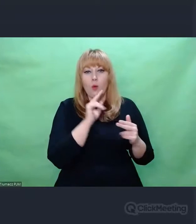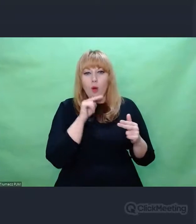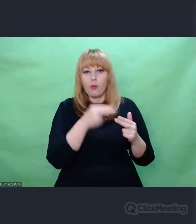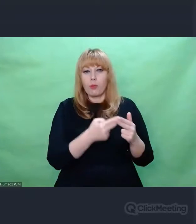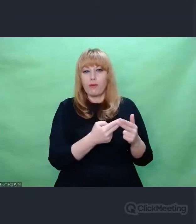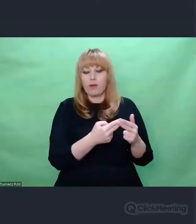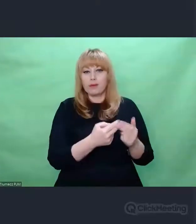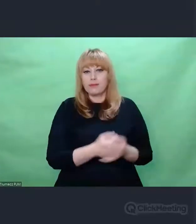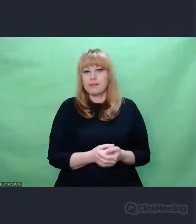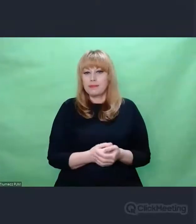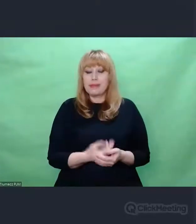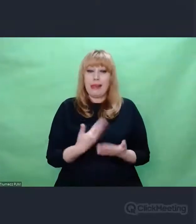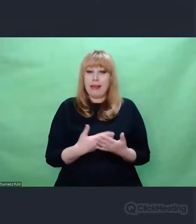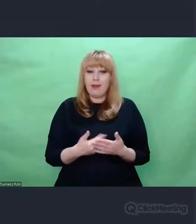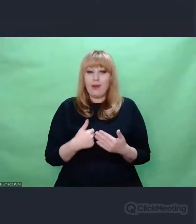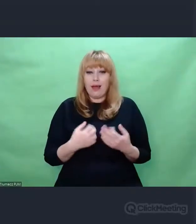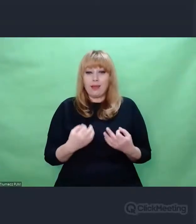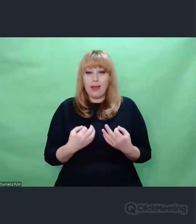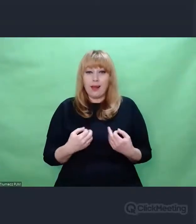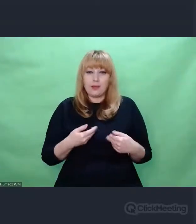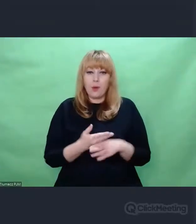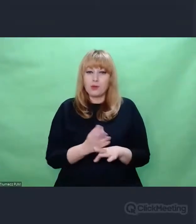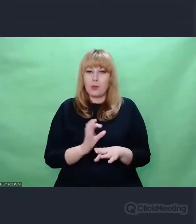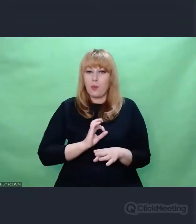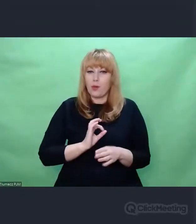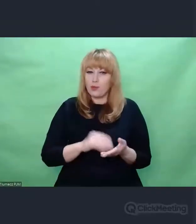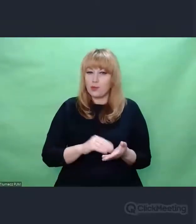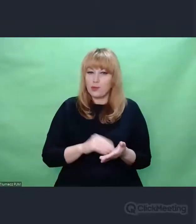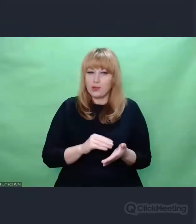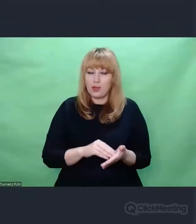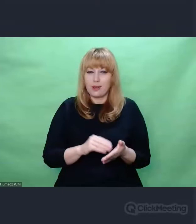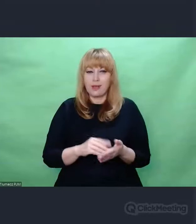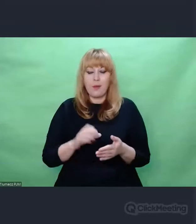Dzielę się z Państwem moimi przemyśleniami